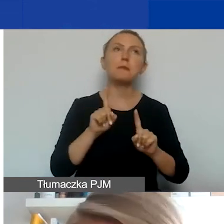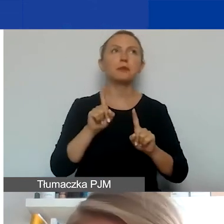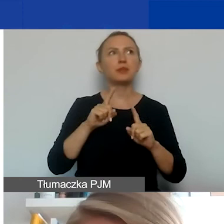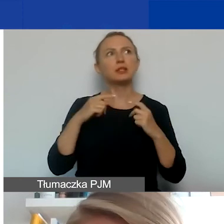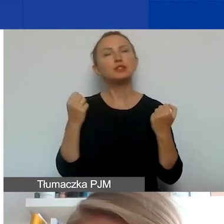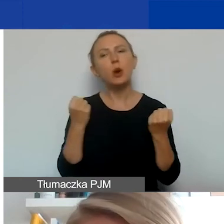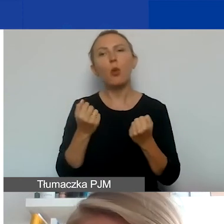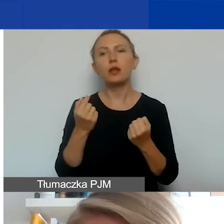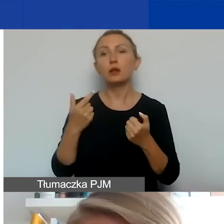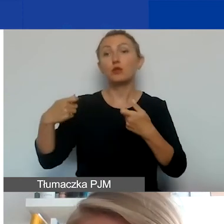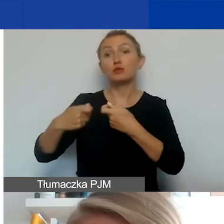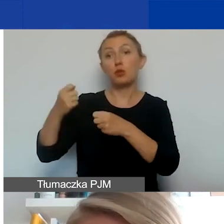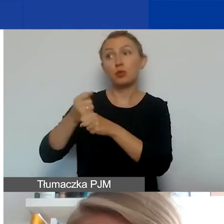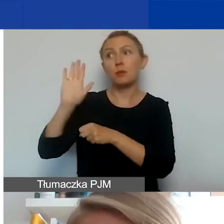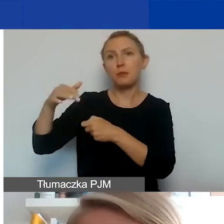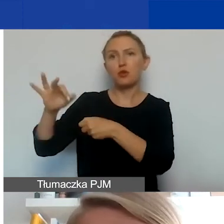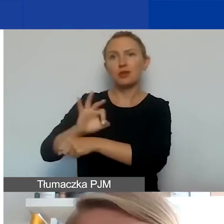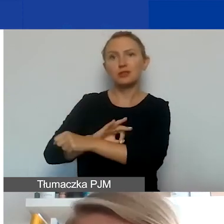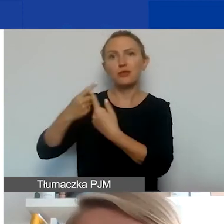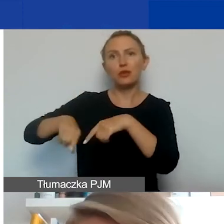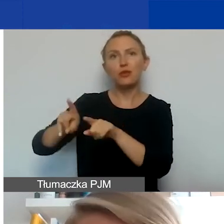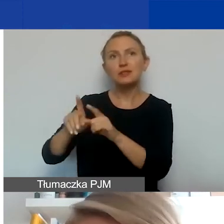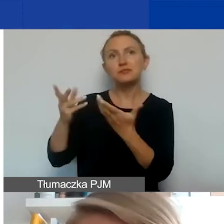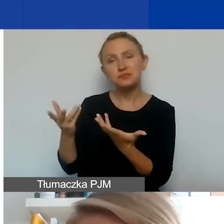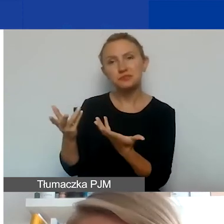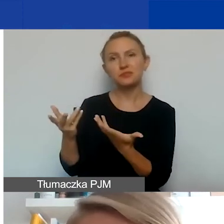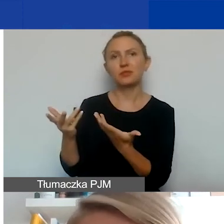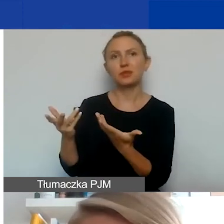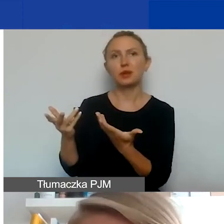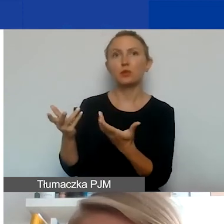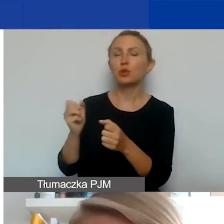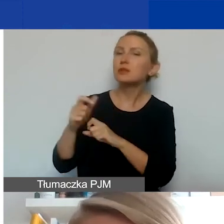które partnerzy mają w projekcie wykonywać, czy to jest jakaś współpraca partnerska,